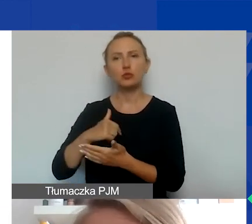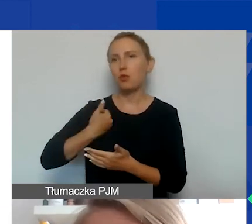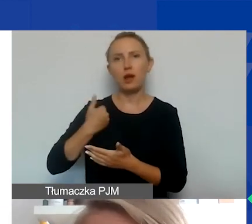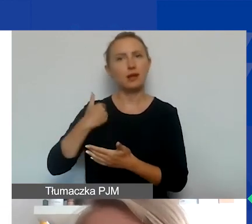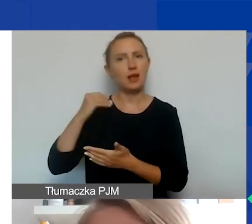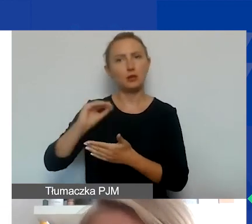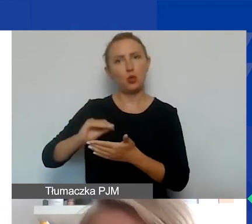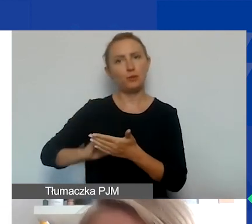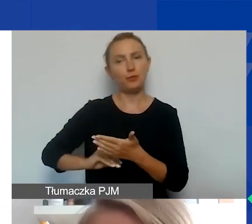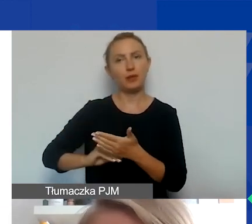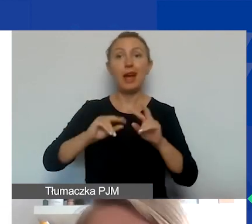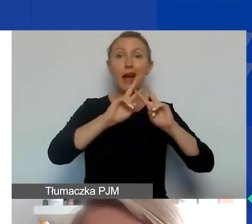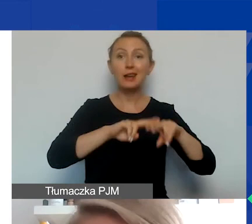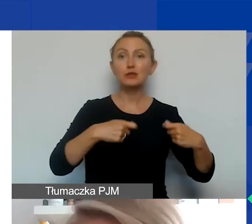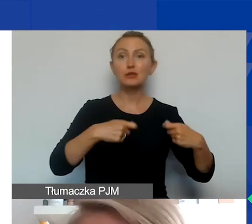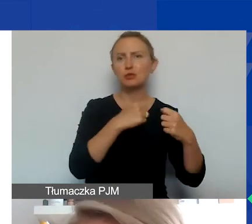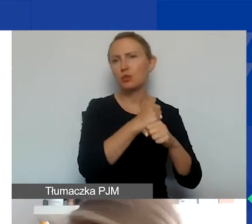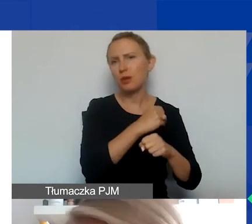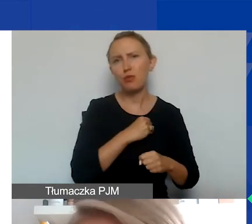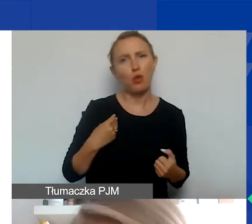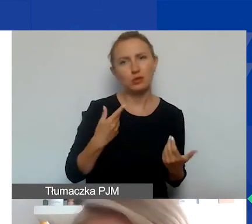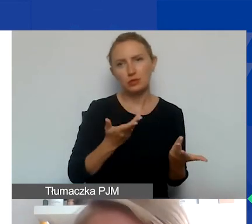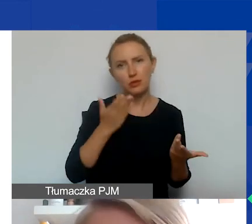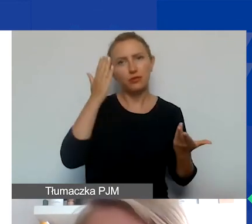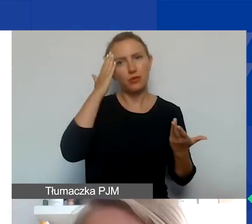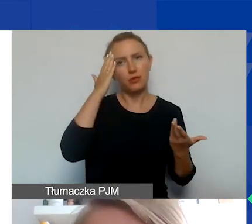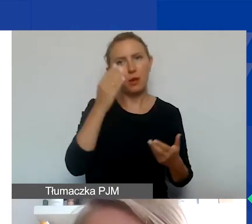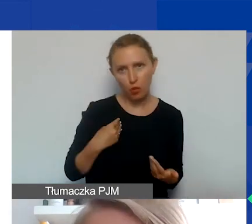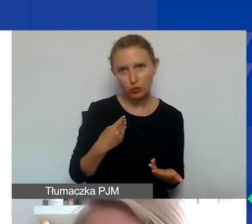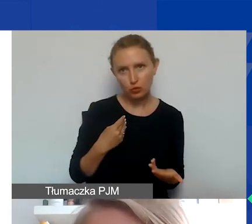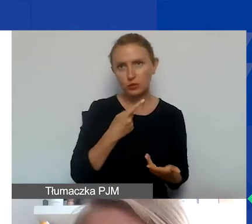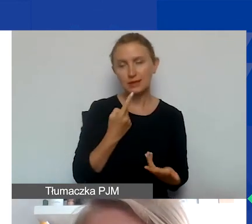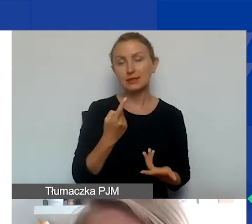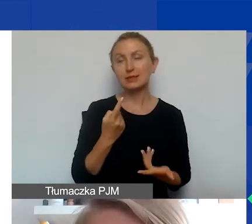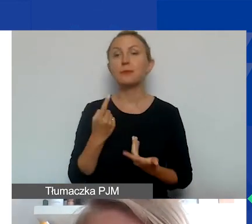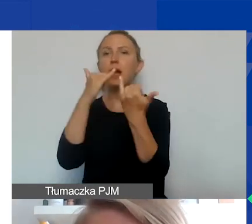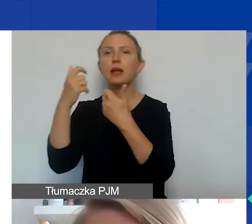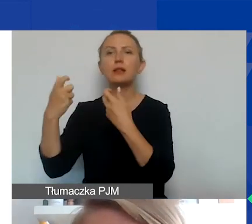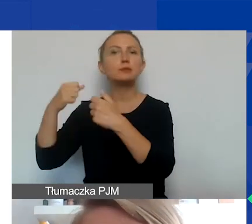W przypadku pozostałych partnerów, z polskimi to zapewne po polsku, w przypadku innych partnerów zagranicznych